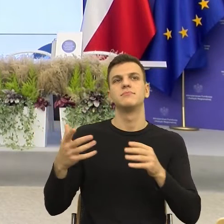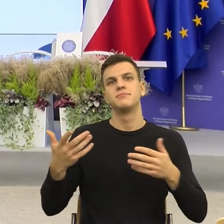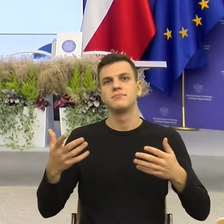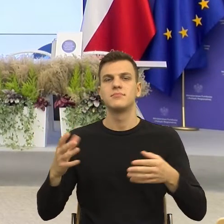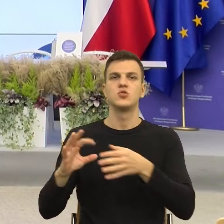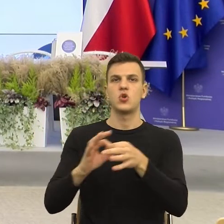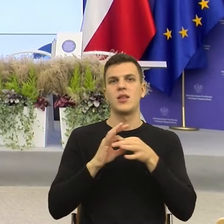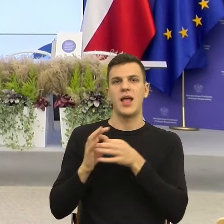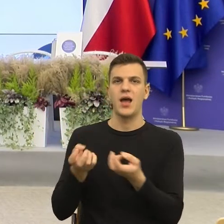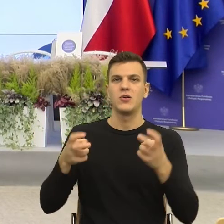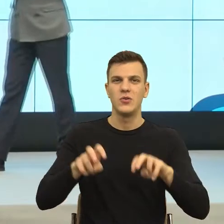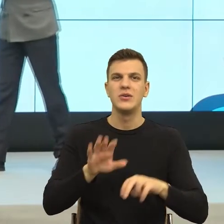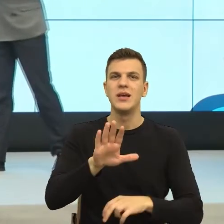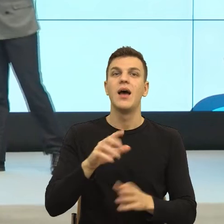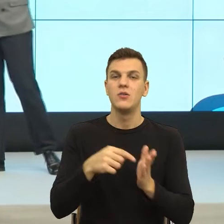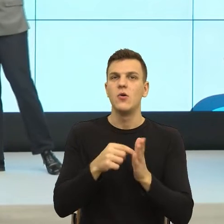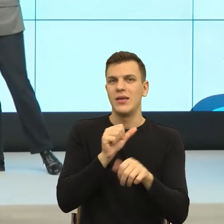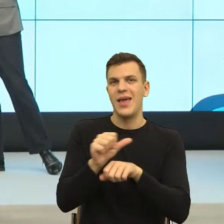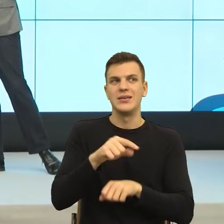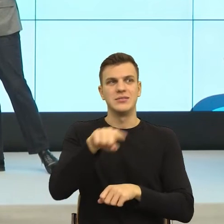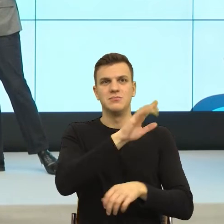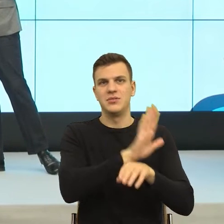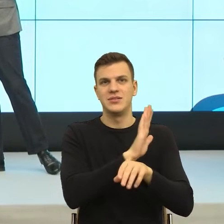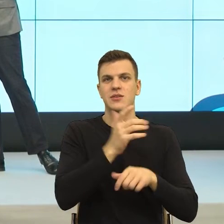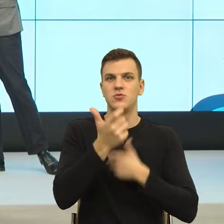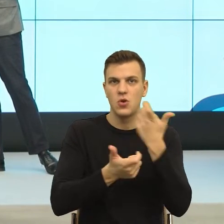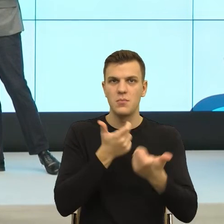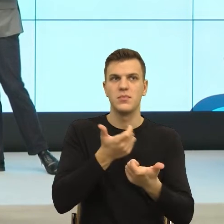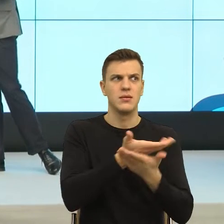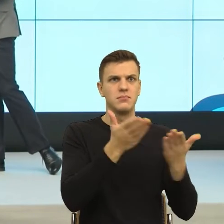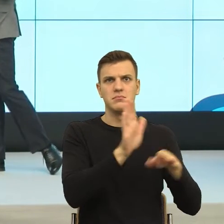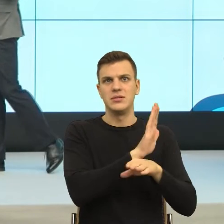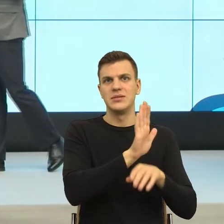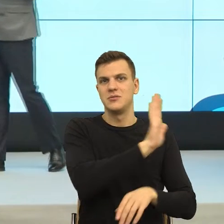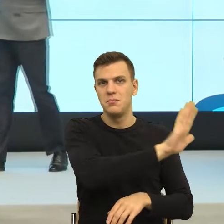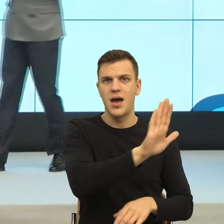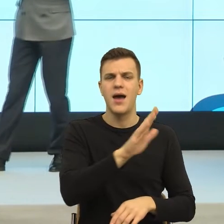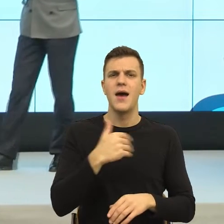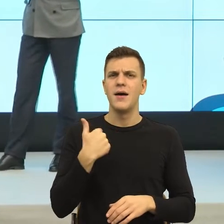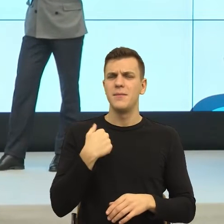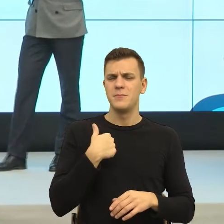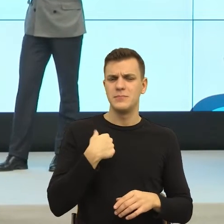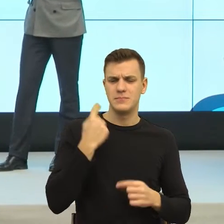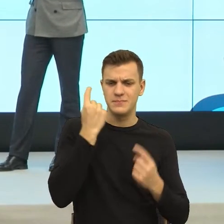Ktoś tam w naszej przestrzeni społecznej na to wpada. Tak sobie pomyślałem, że to jest optymistyczne,